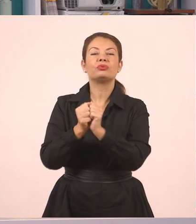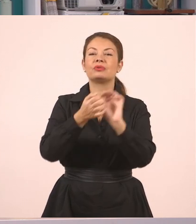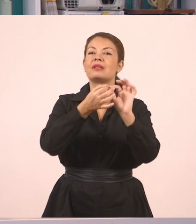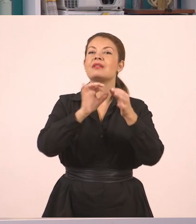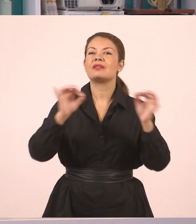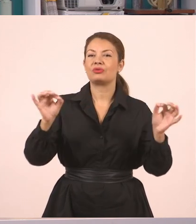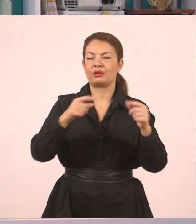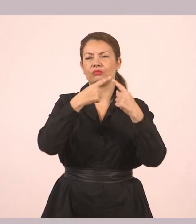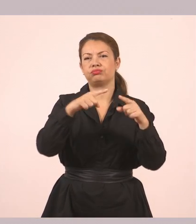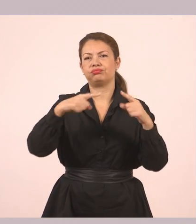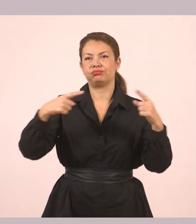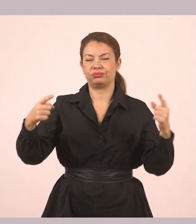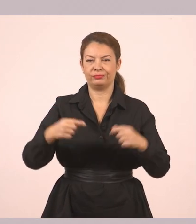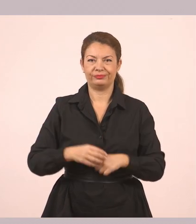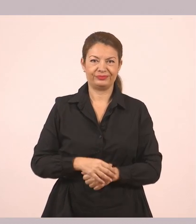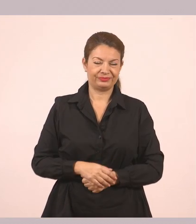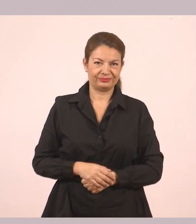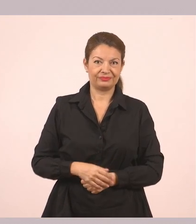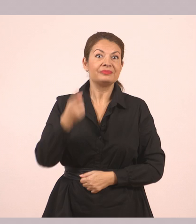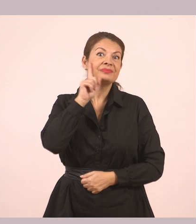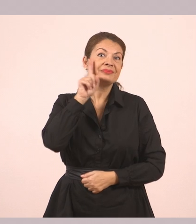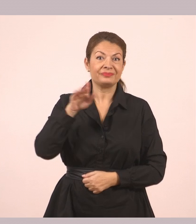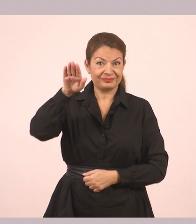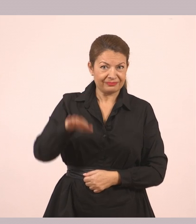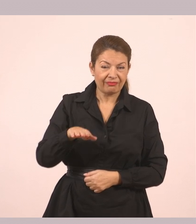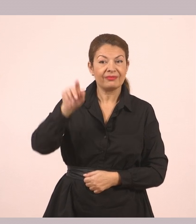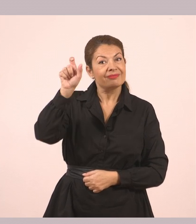Η μικρή Τσιγγάνα έφτασε στο σπίτι του Δημήτρη λαχανιασμένη.